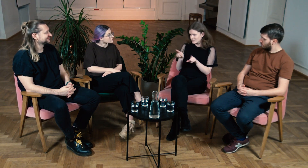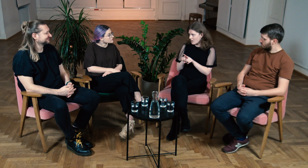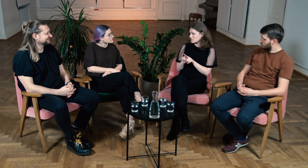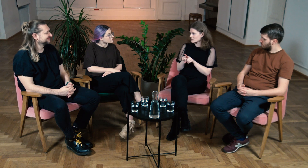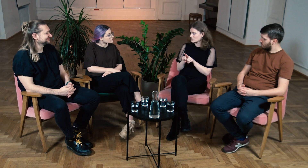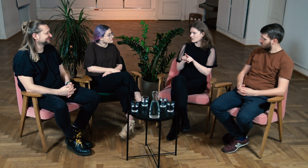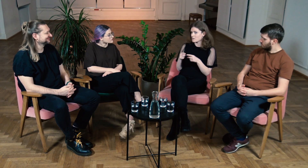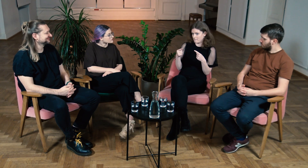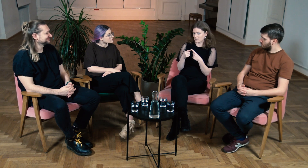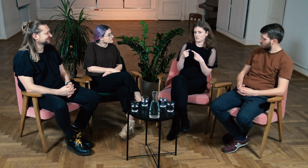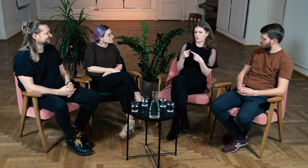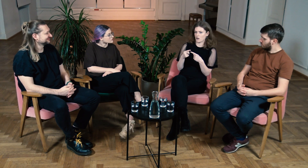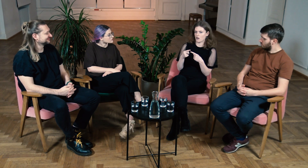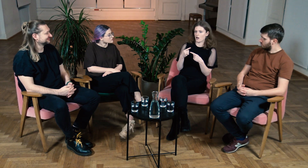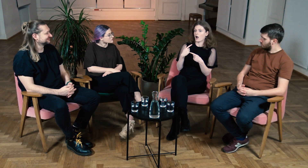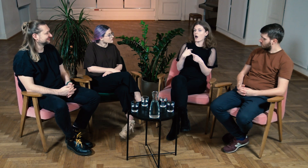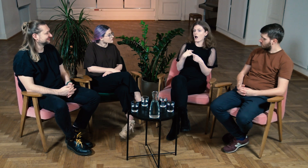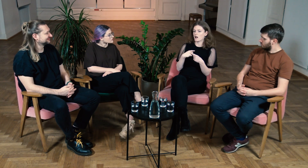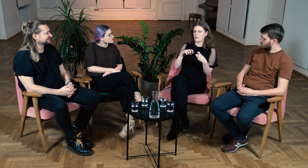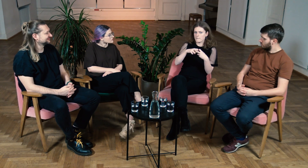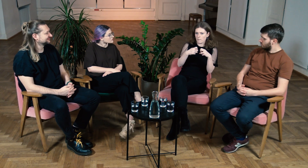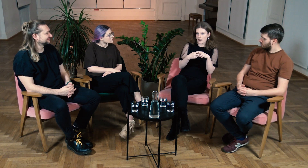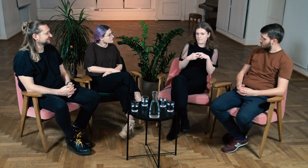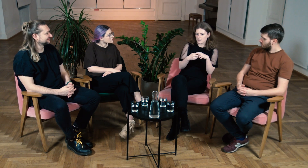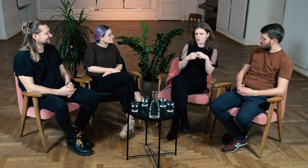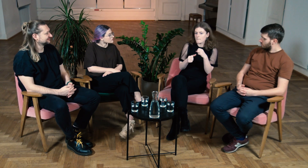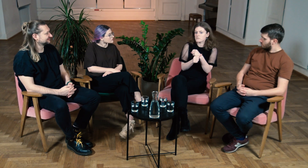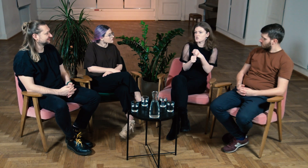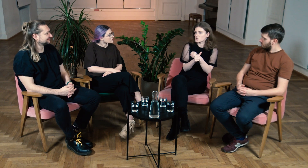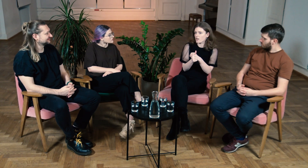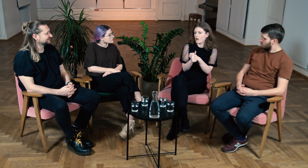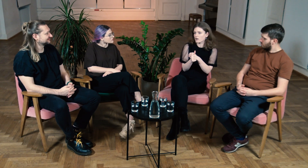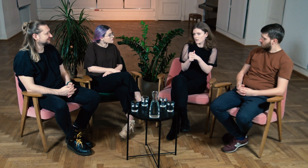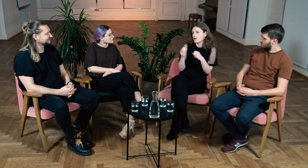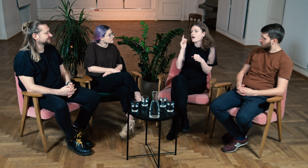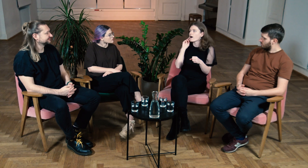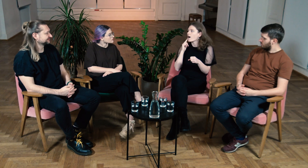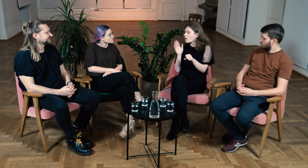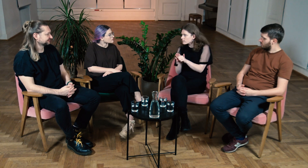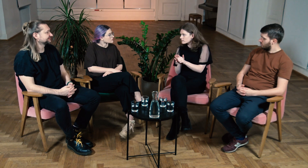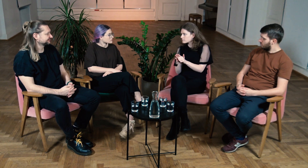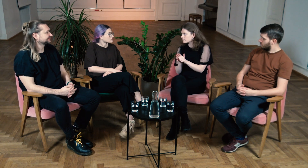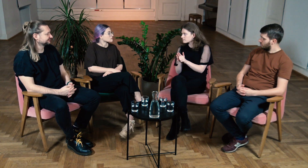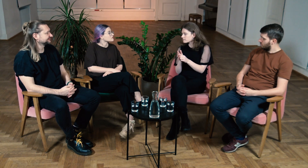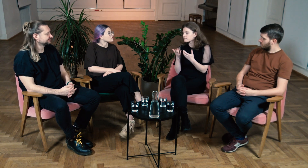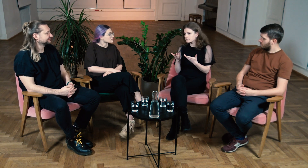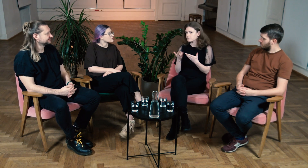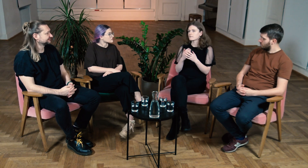Ja również jestem ofiarą audyzmu i to jest przyczyną wielu moich problemów.